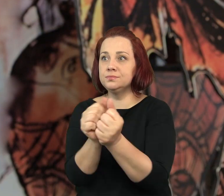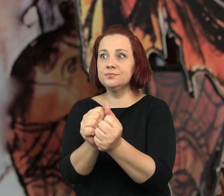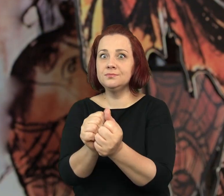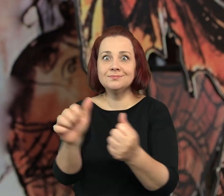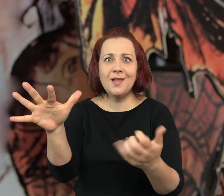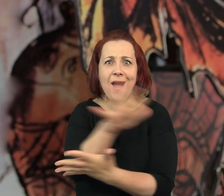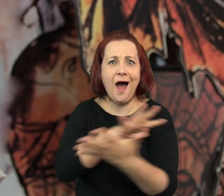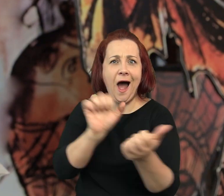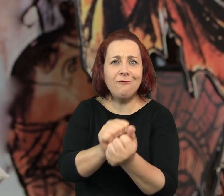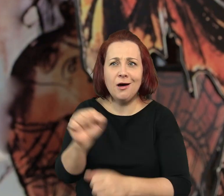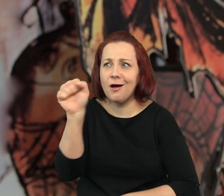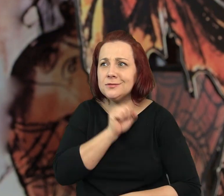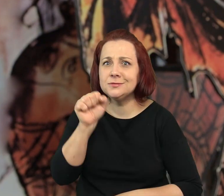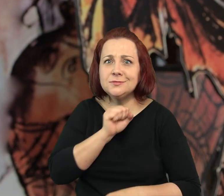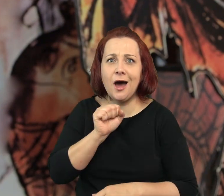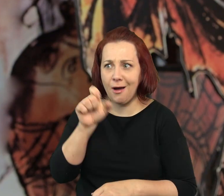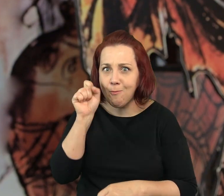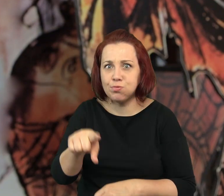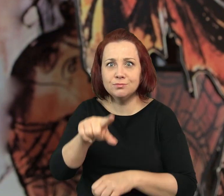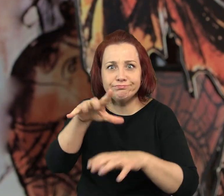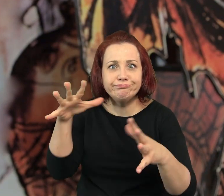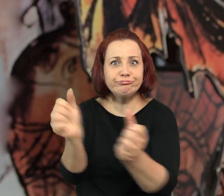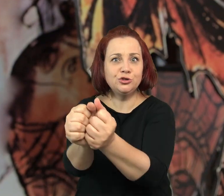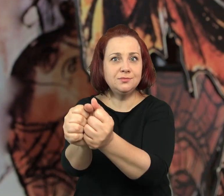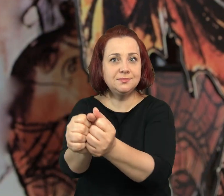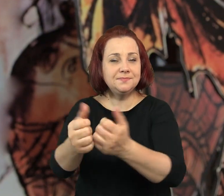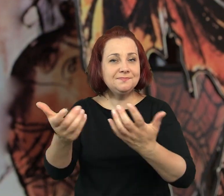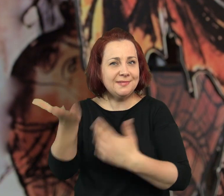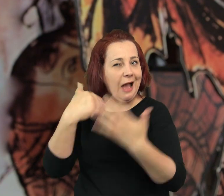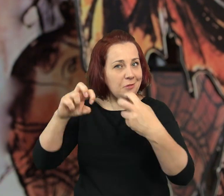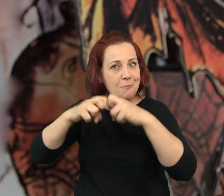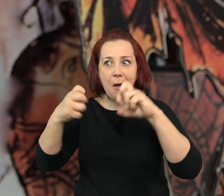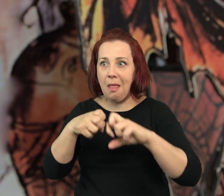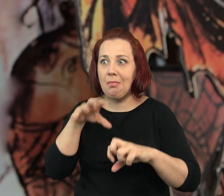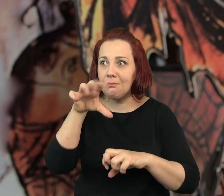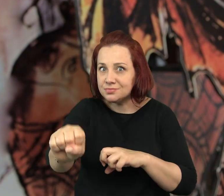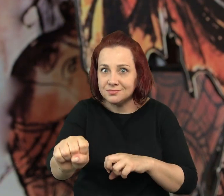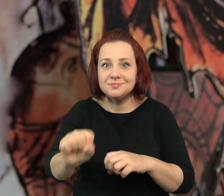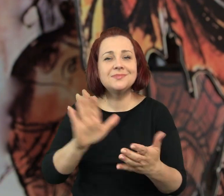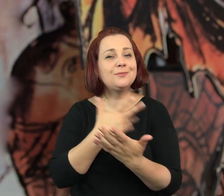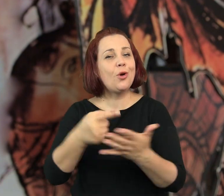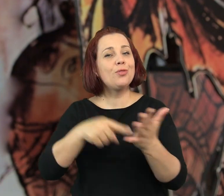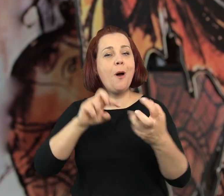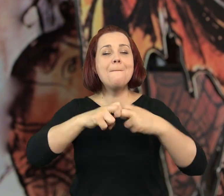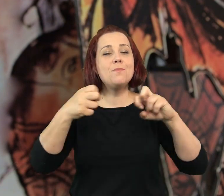albo natrafiają na ślady jakichś dawnych afer, dawnych problemów.